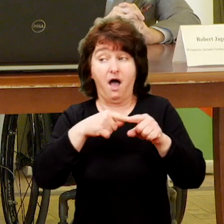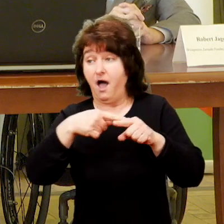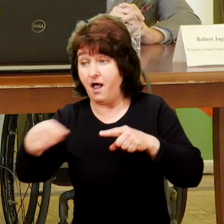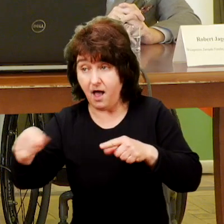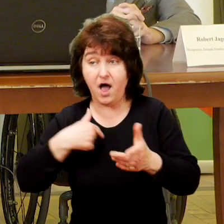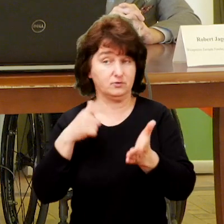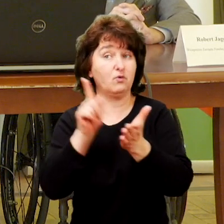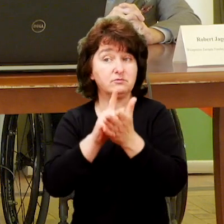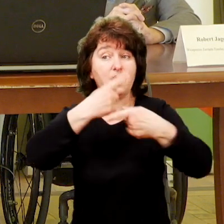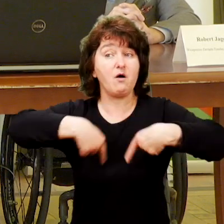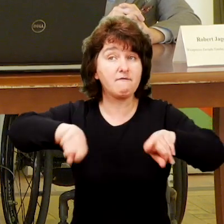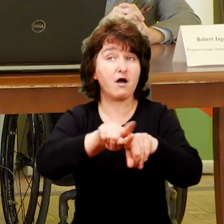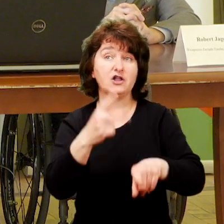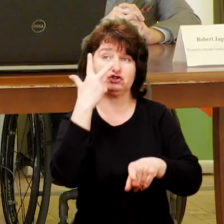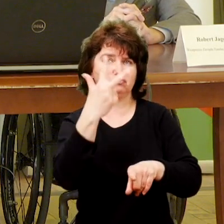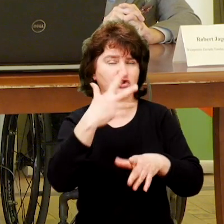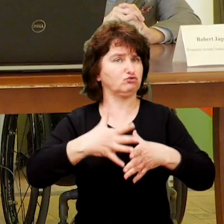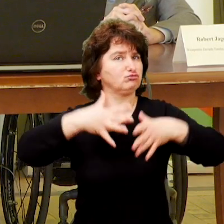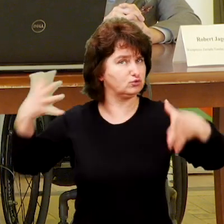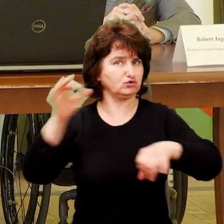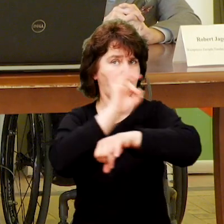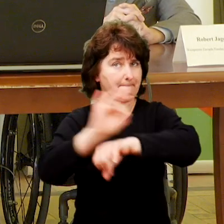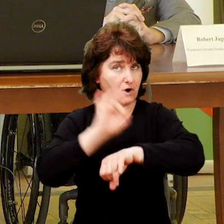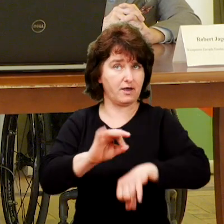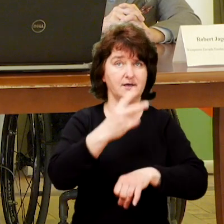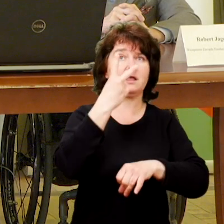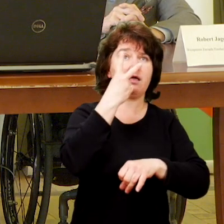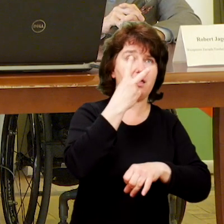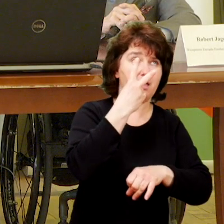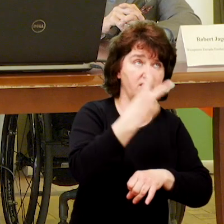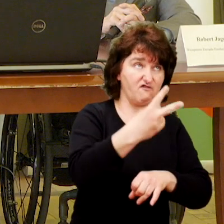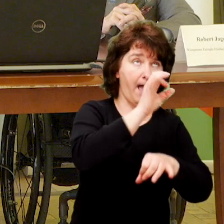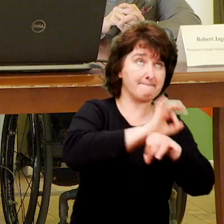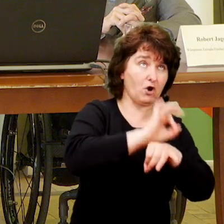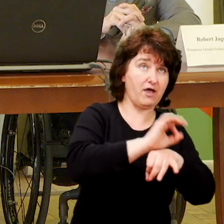Do tej pory udało nam się zrealizować trzy duże projekty.